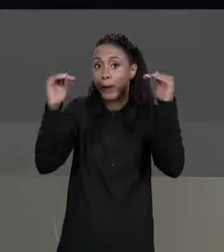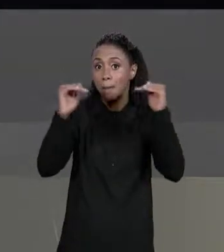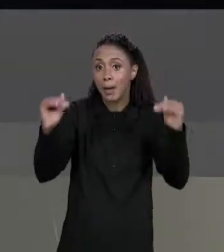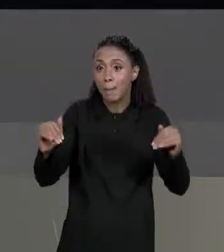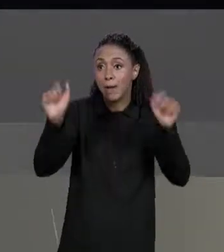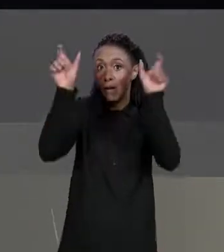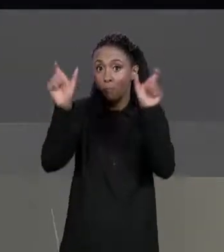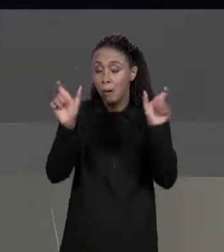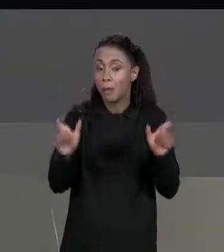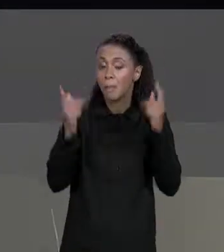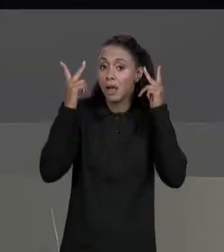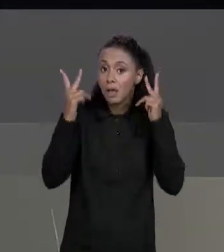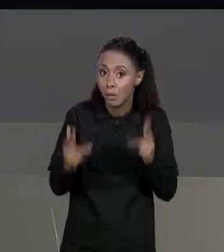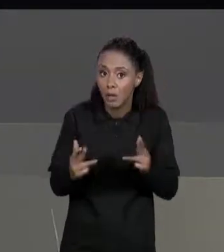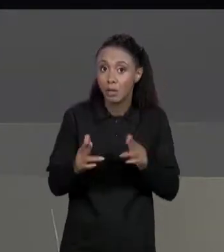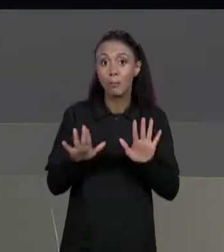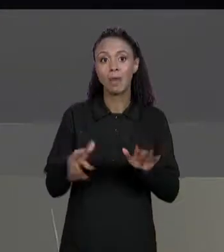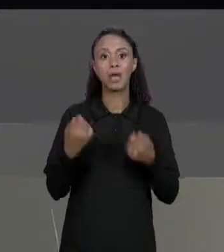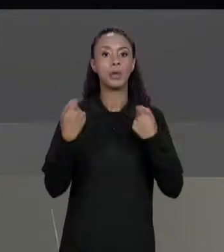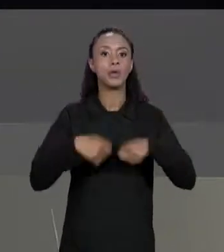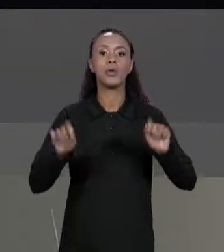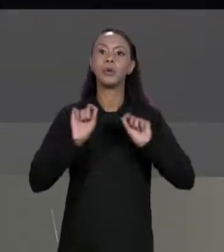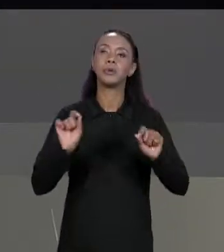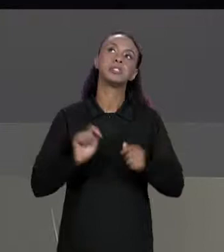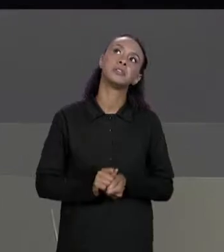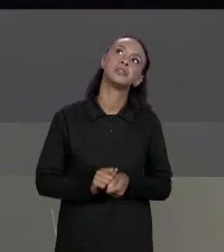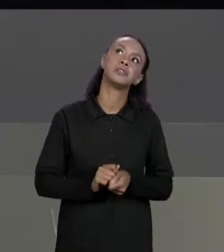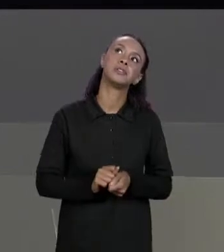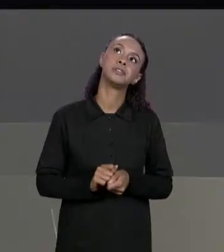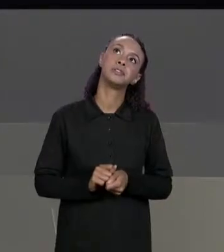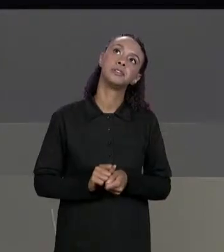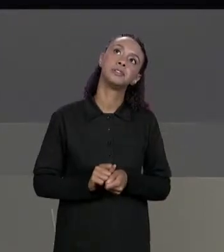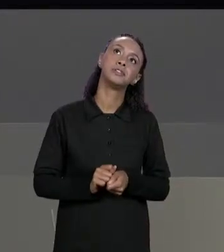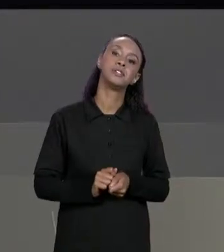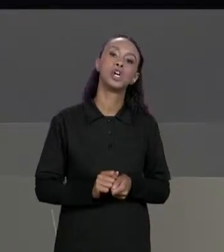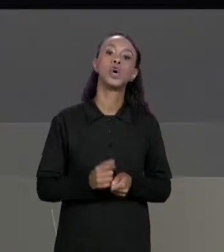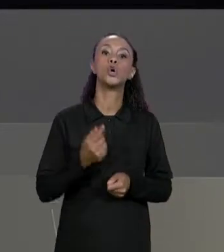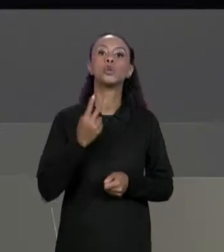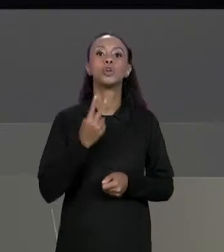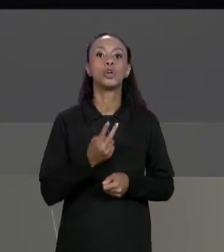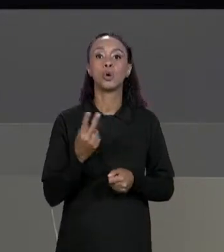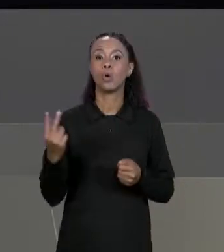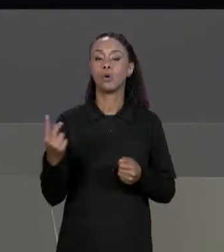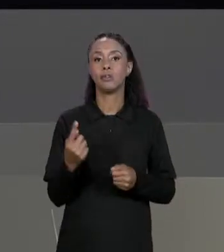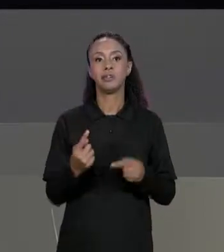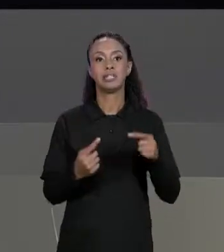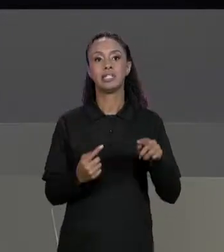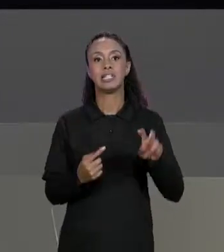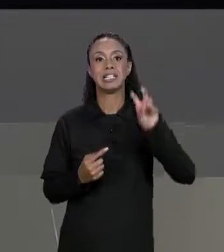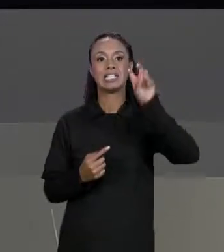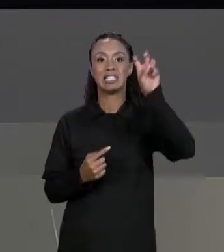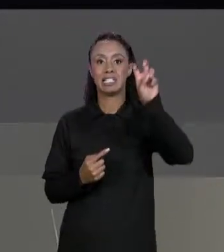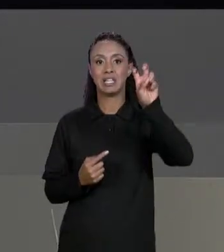A PENA LEMBRAR QUE ELA NÃO PRECISA SER QUADRADA, NÃO PRECISA SER POR EXEMPLO, SER DUAS MATRIZES 5 POR 5, A ÚNICA COISA QUE AS DUAS MATRIZES TÊM